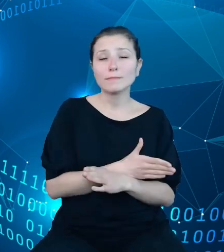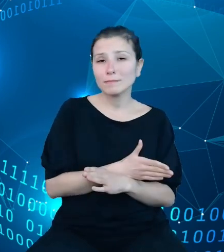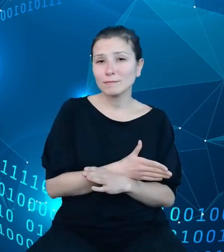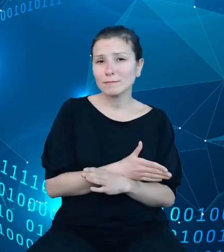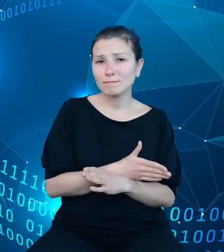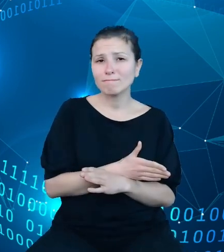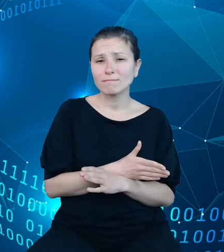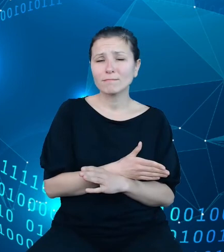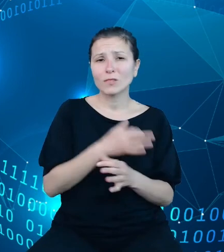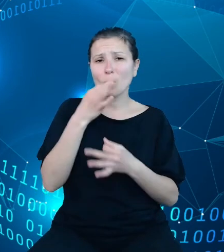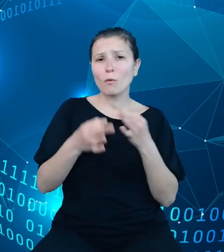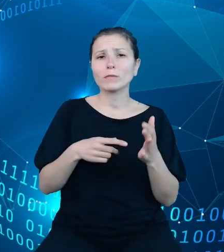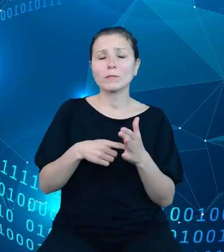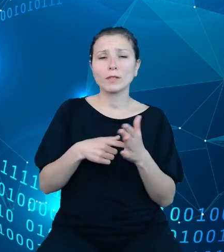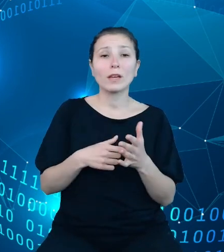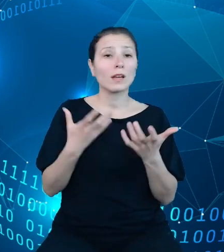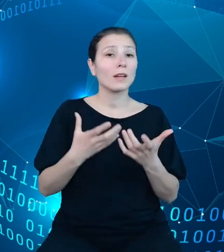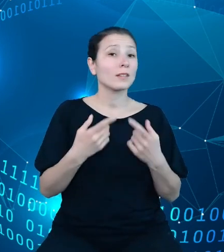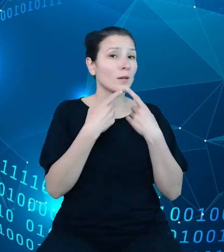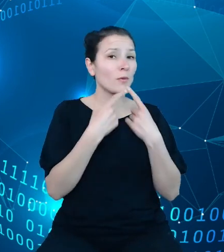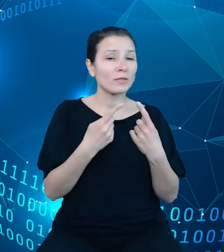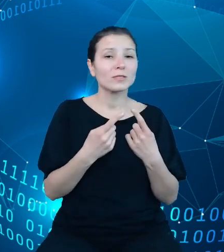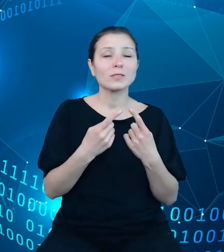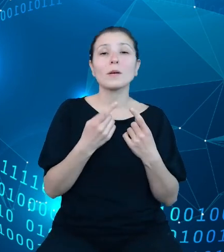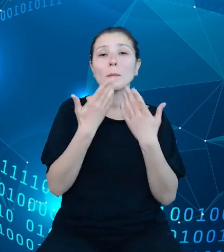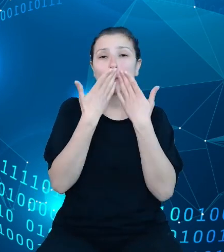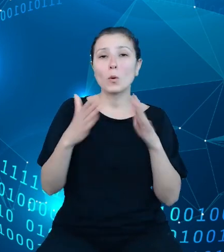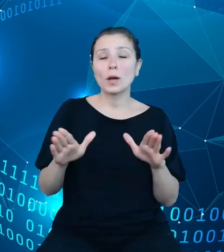tytułem wstępu pragnę zaprezentować Państwu podstawową strukturę danych